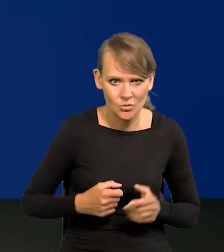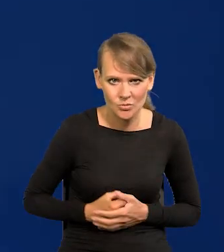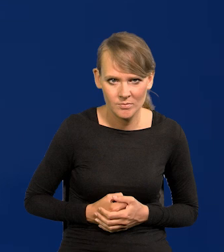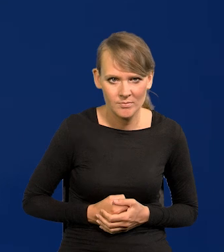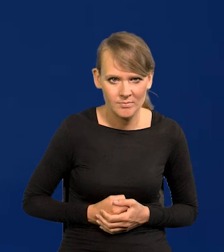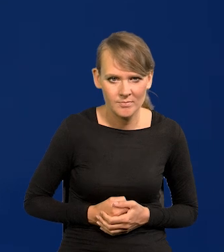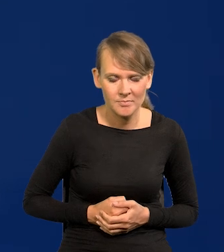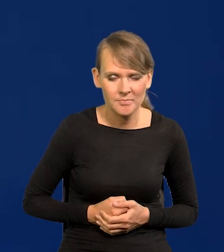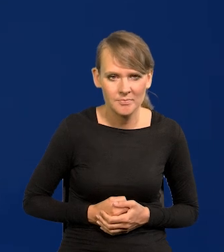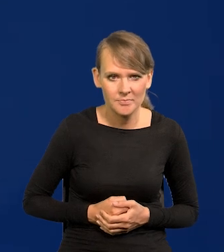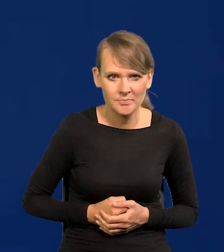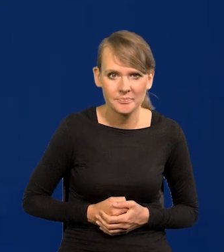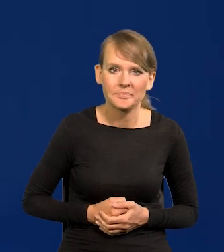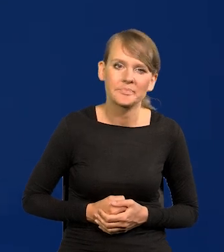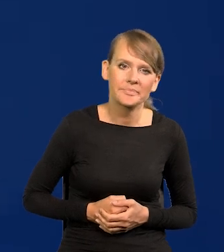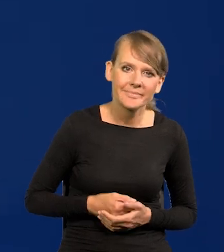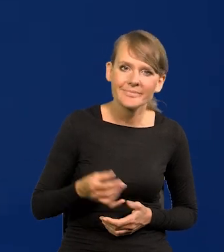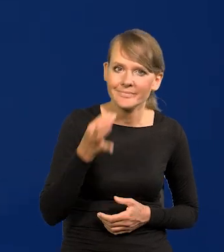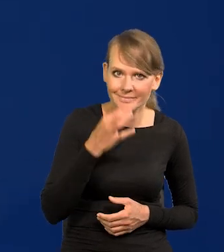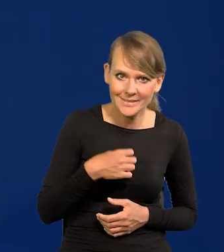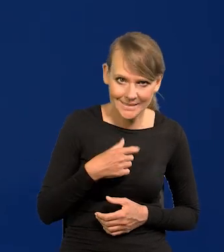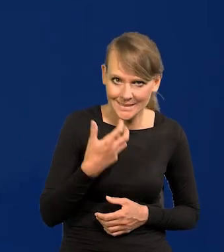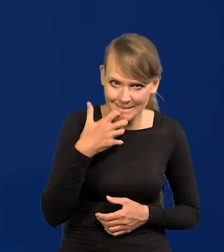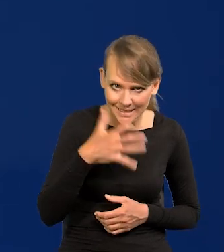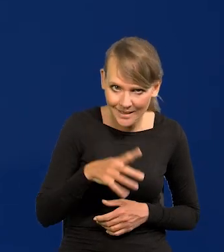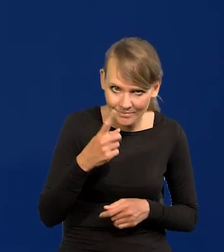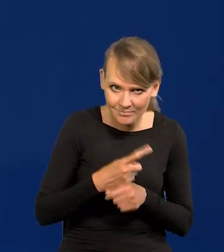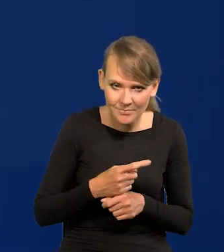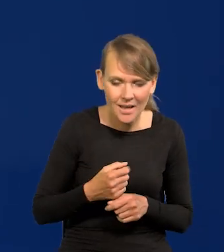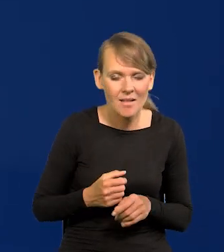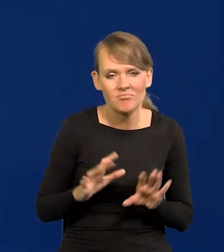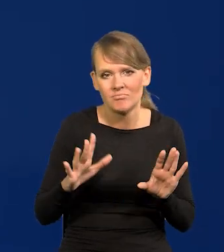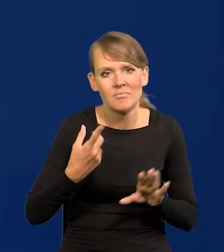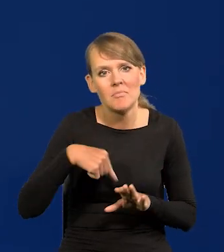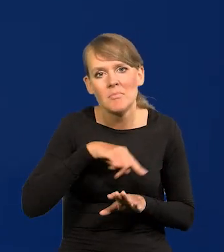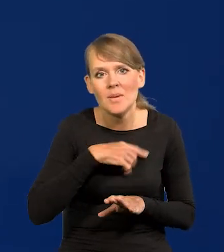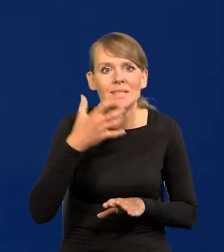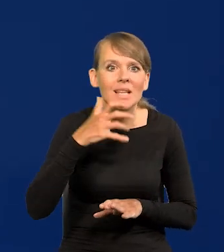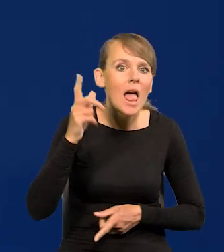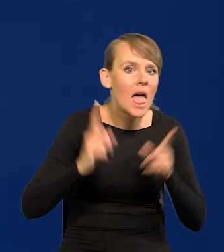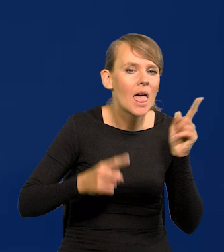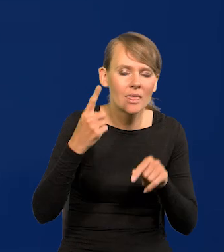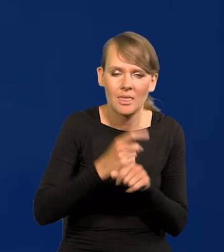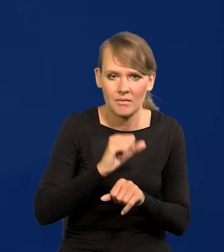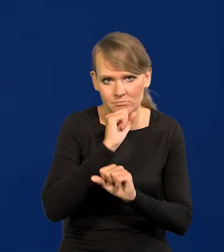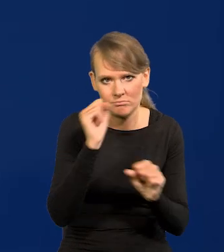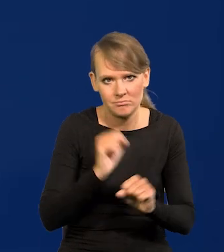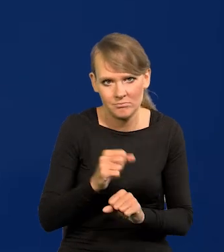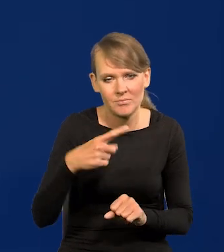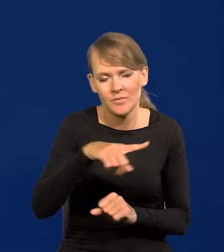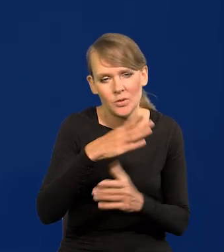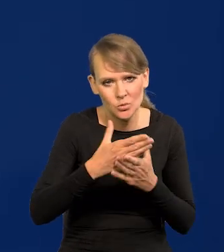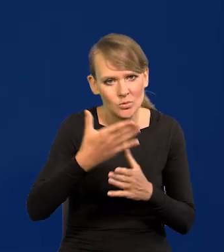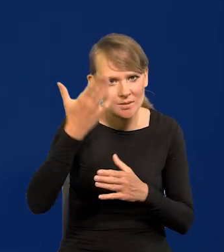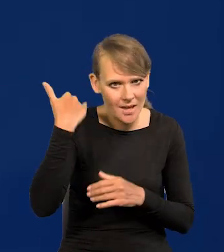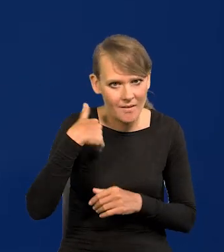Jeśli chodzi o to, czy przedwczesne, nic pochopnie nie zrobimy. Państwo dawno znają te warunki,